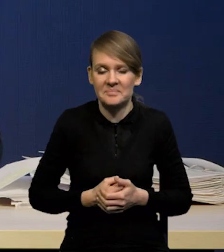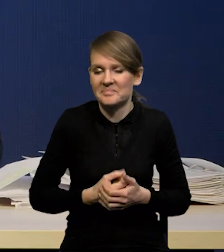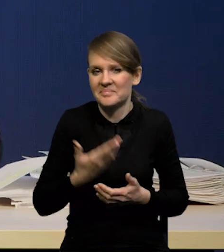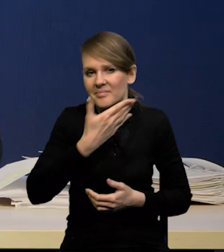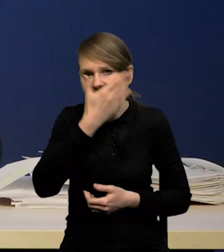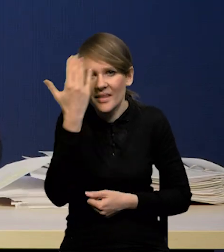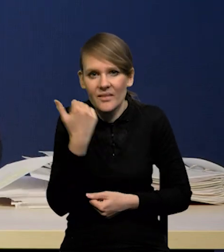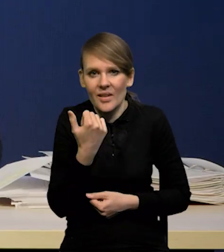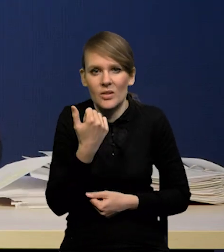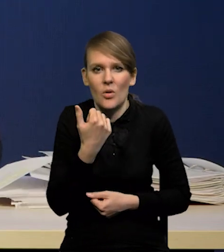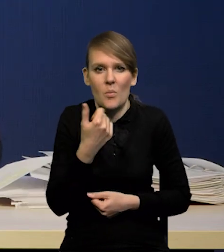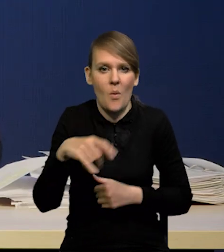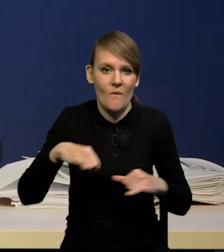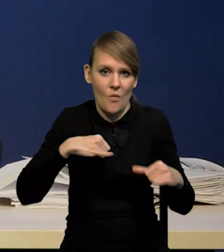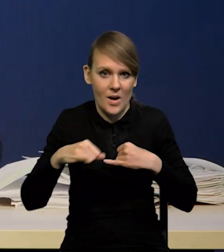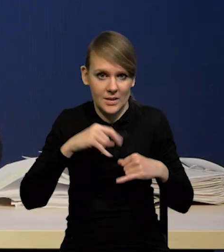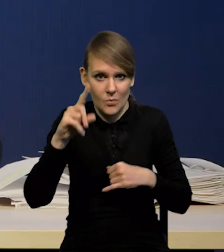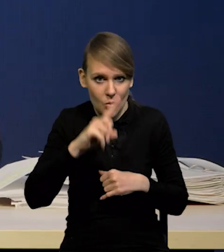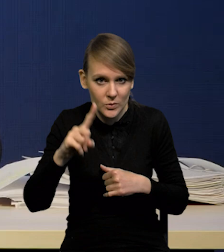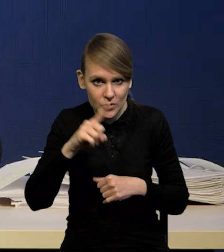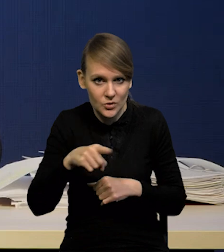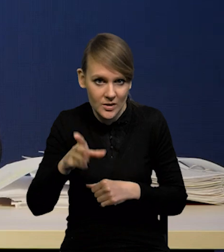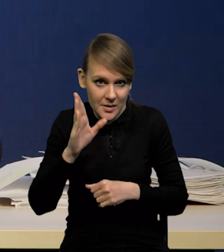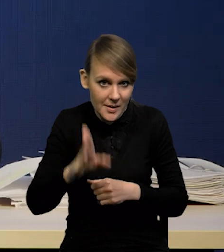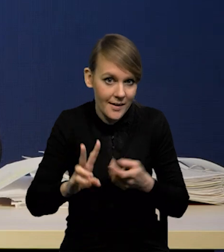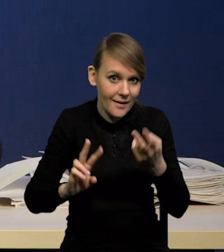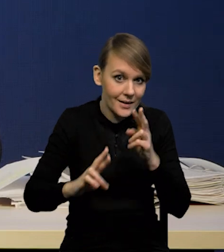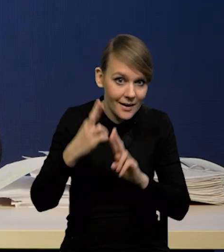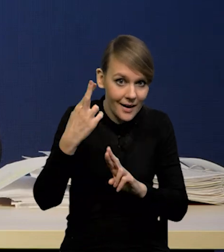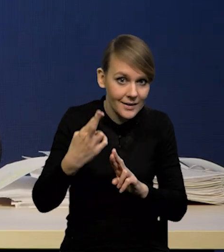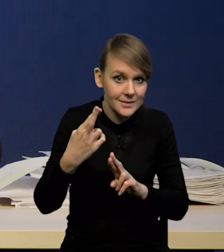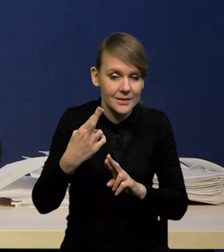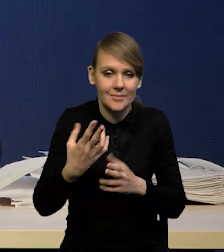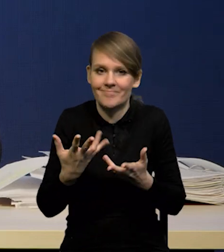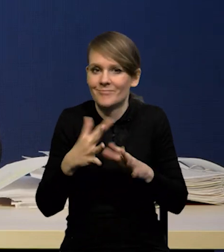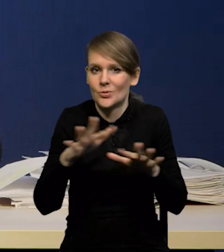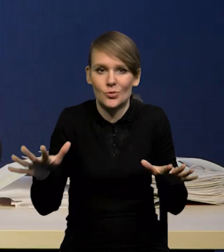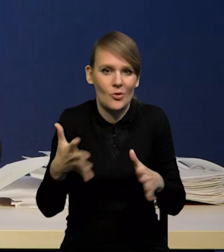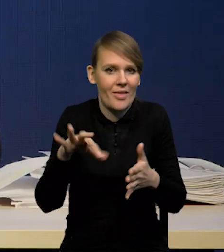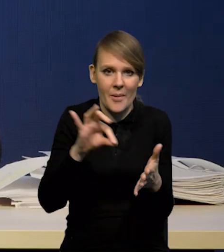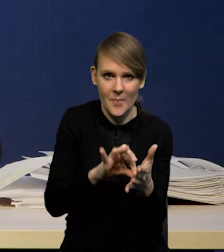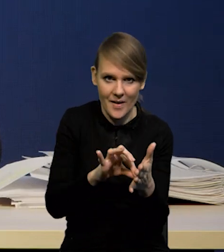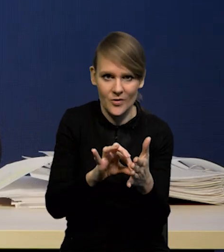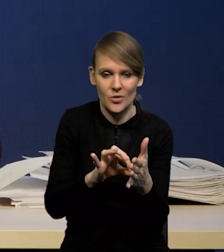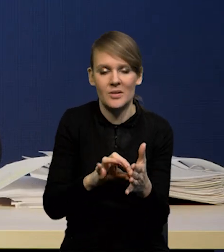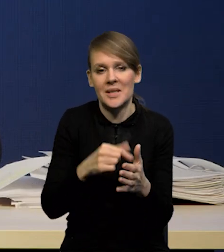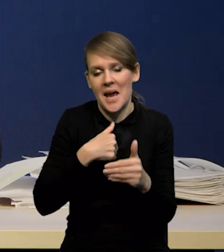Nie wiadomo czy władze publiczne zareagują w jakikolwiek sposób. Jest sporo niepewności. Ja bym to ujął w ten sposób.